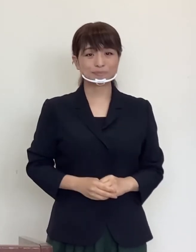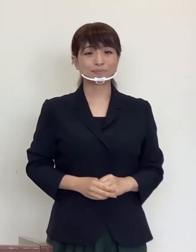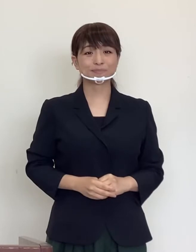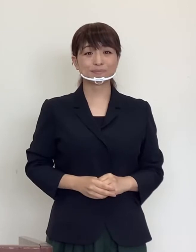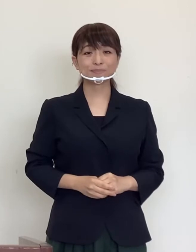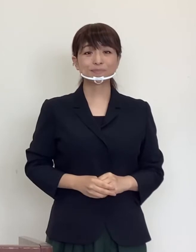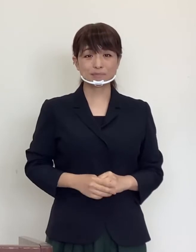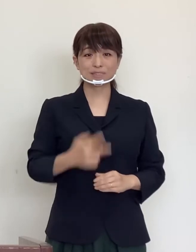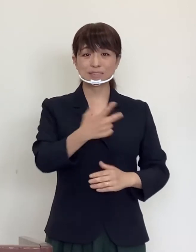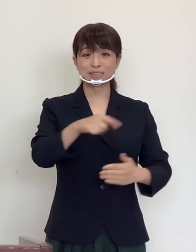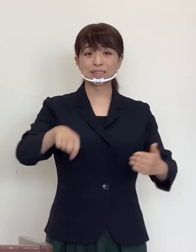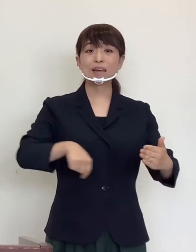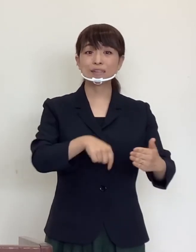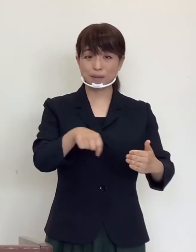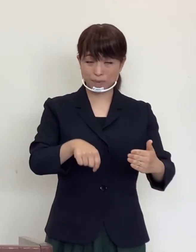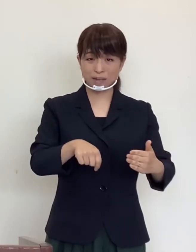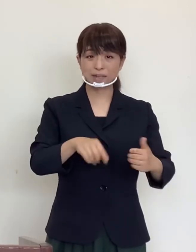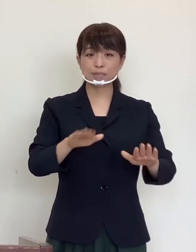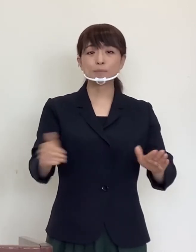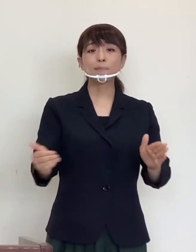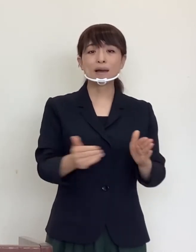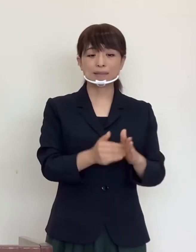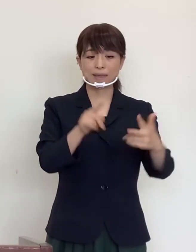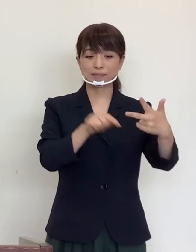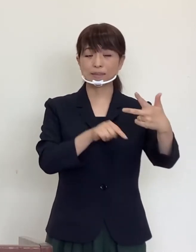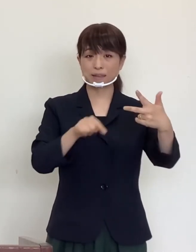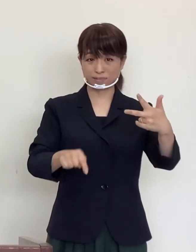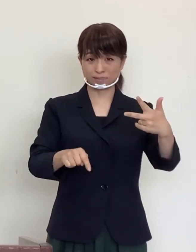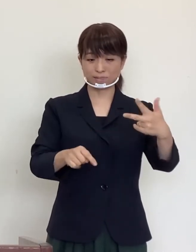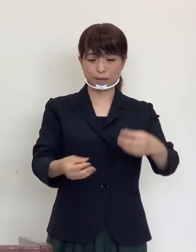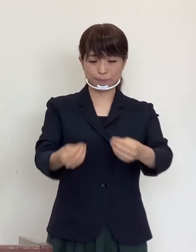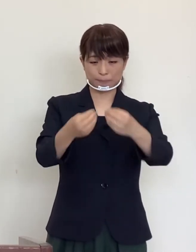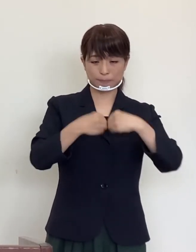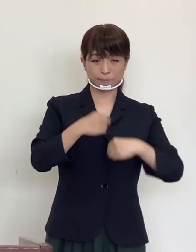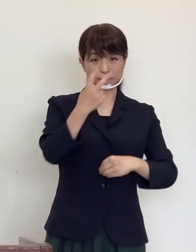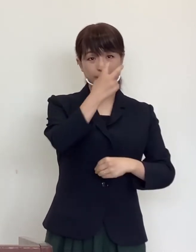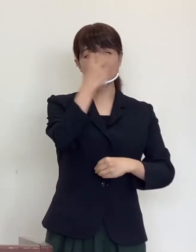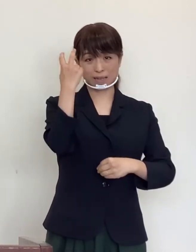市内ではこれまで7人の方が罹患されましたが